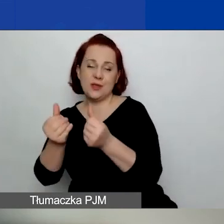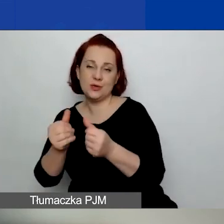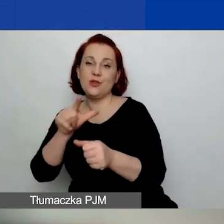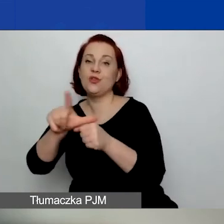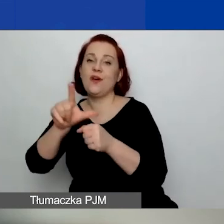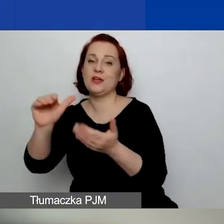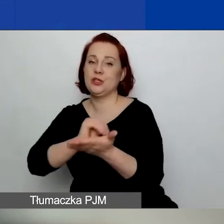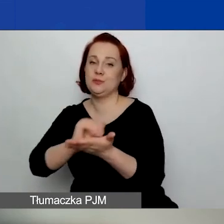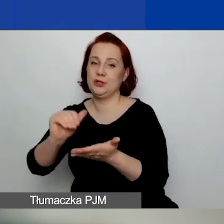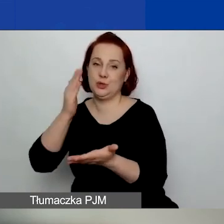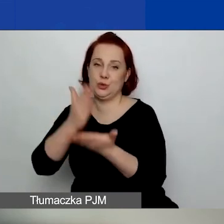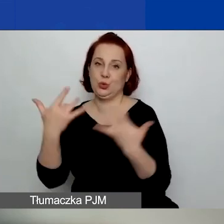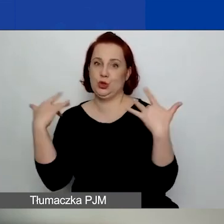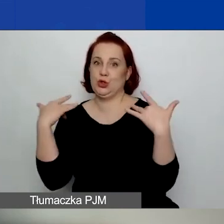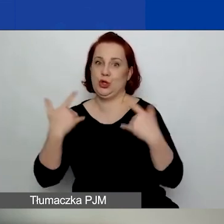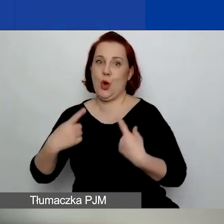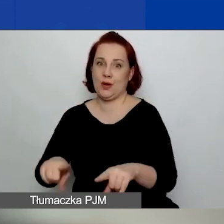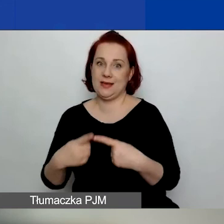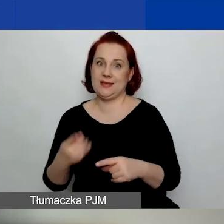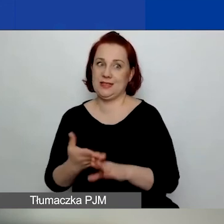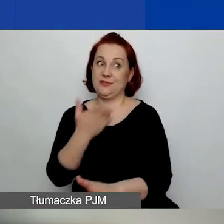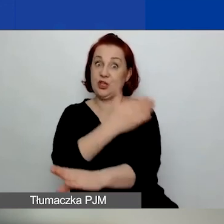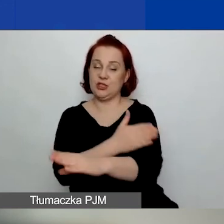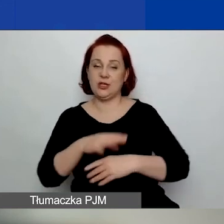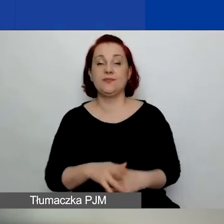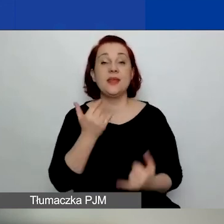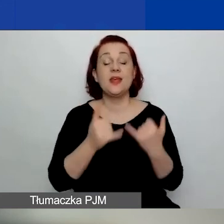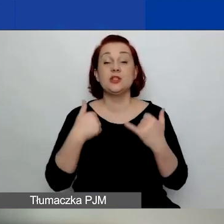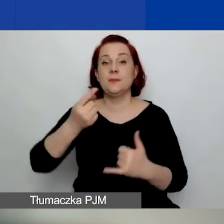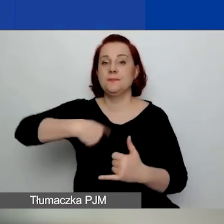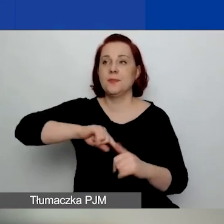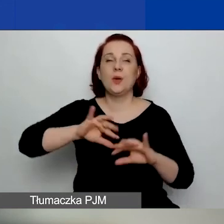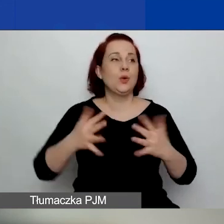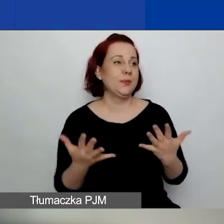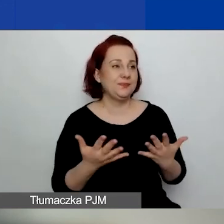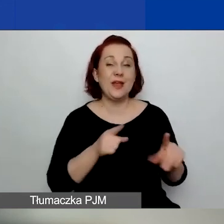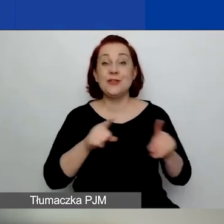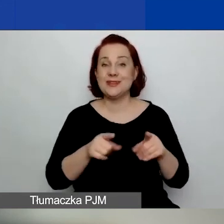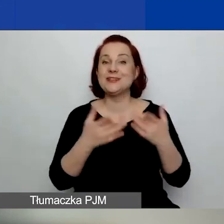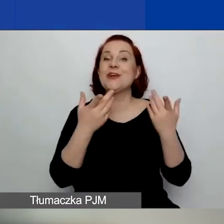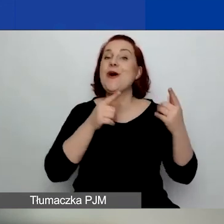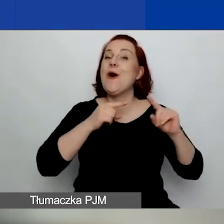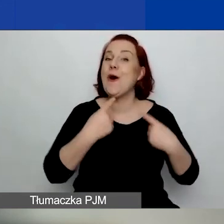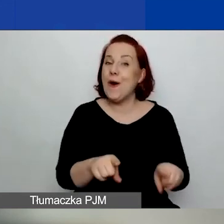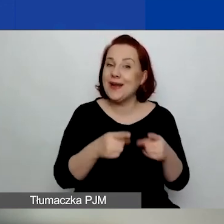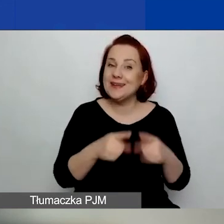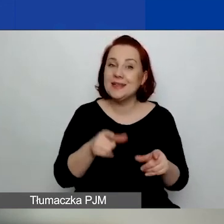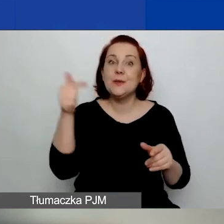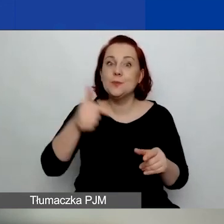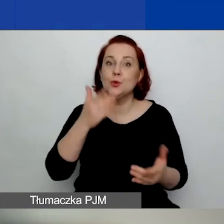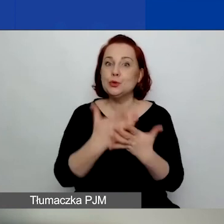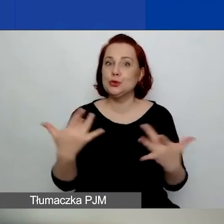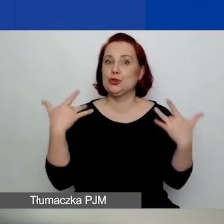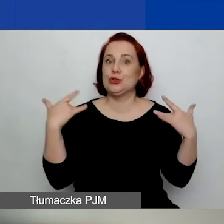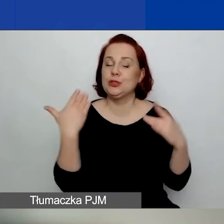To znaczy, że to są organizacje, które muszą istnieć,